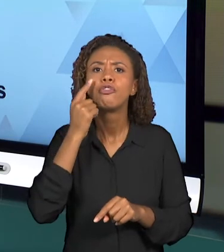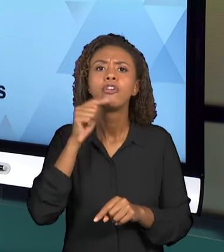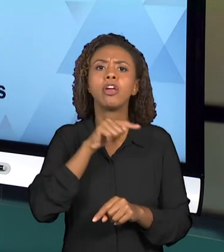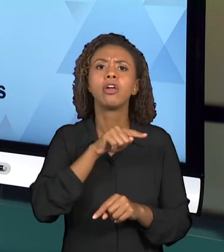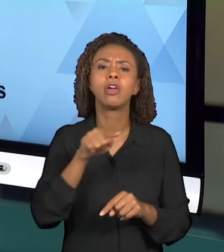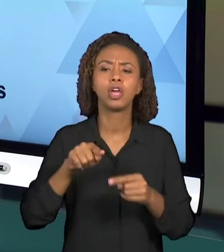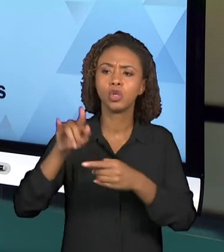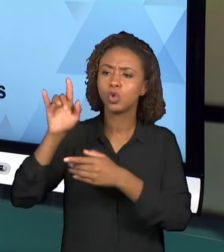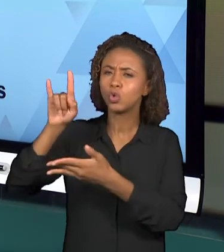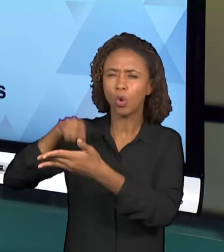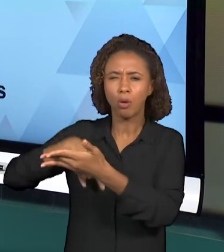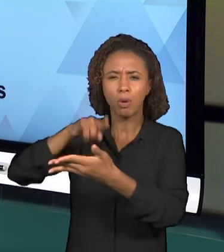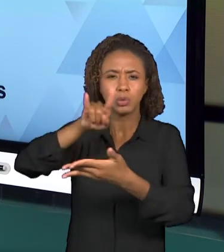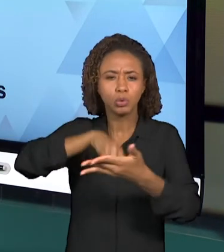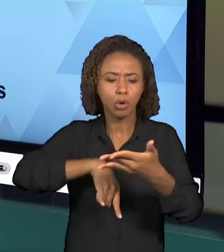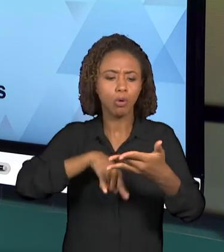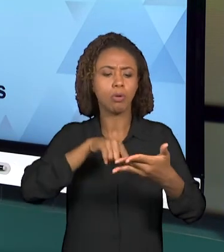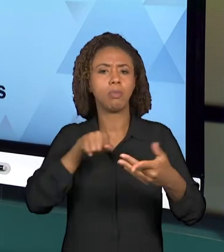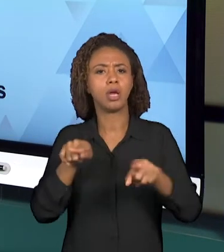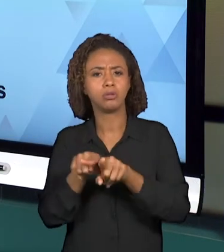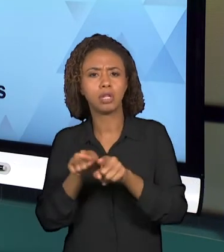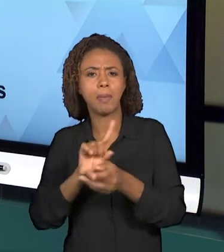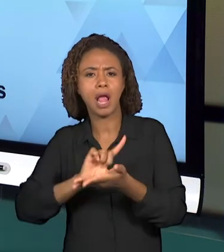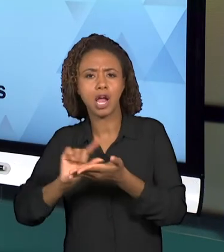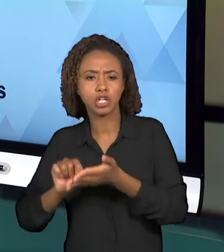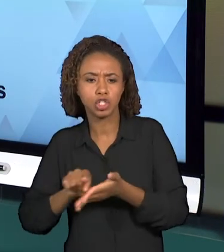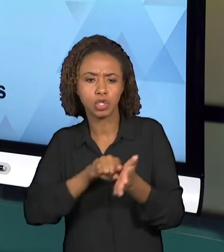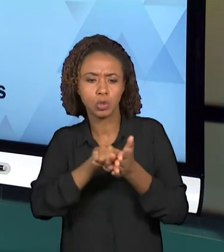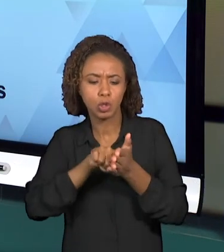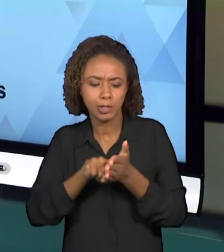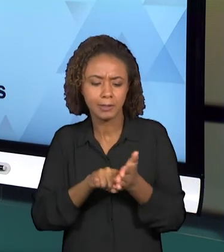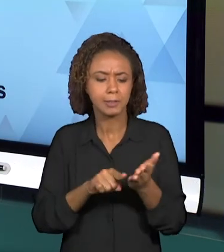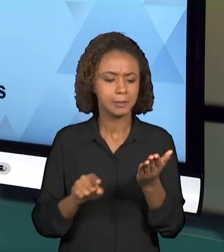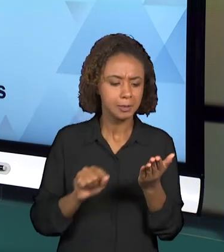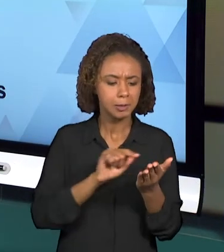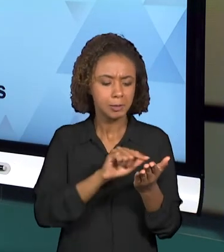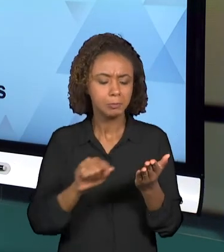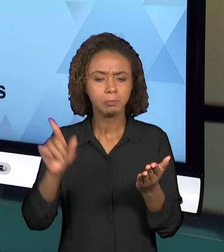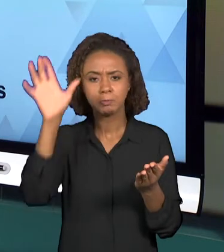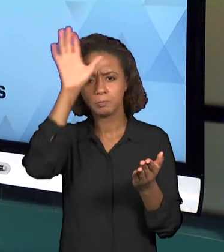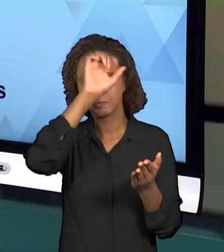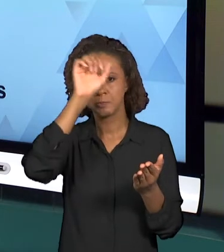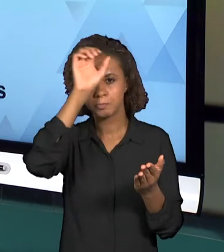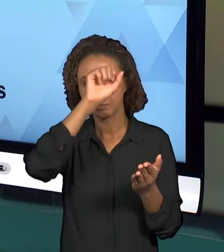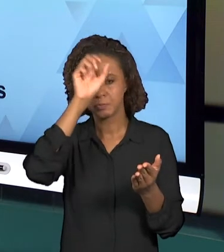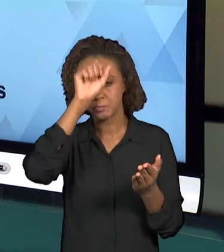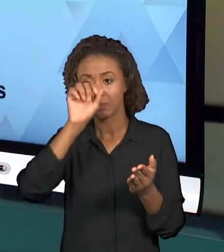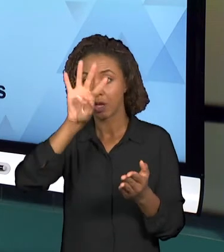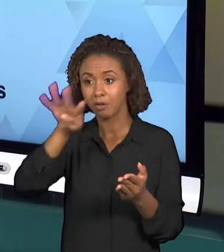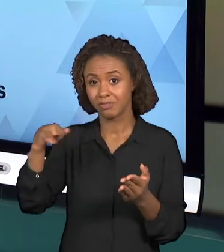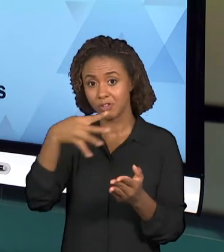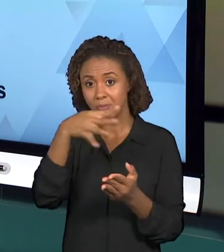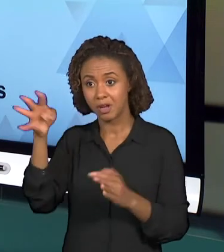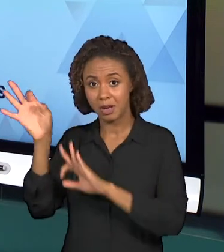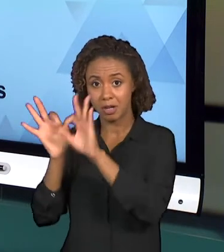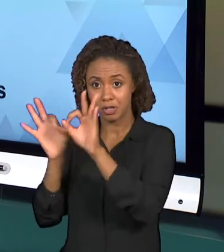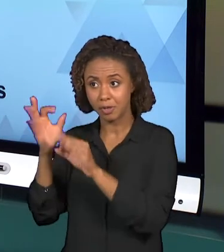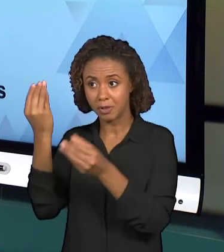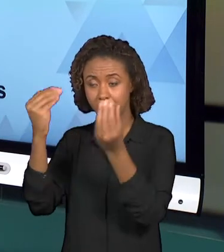INVESTIGAÇÕES PARA RESPONDER AS QUESTÕES DO PLANEJAMENTO E INICIAR A CONSTRUÇÃO DESSE